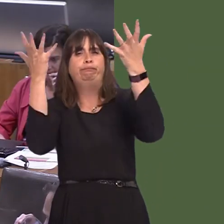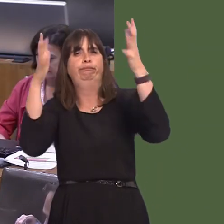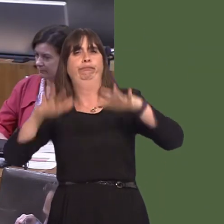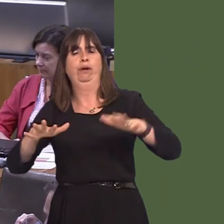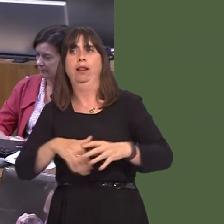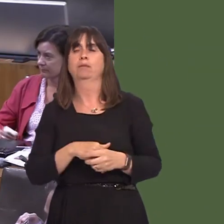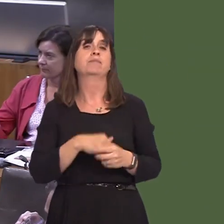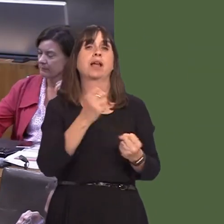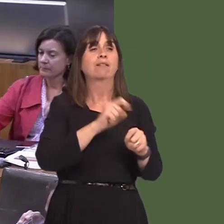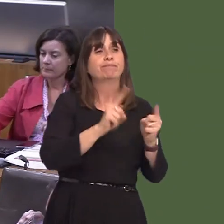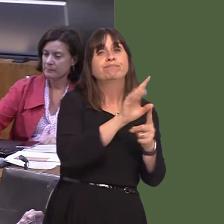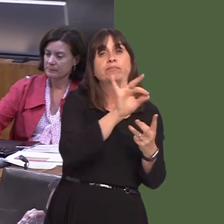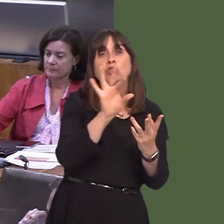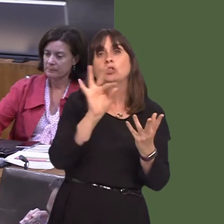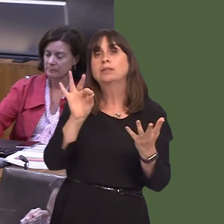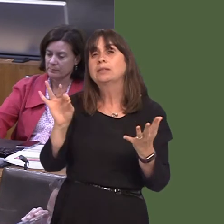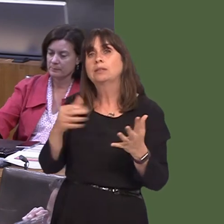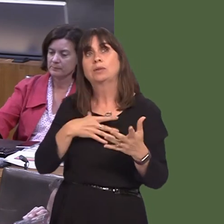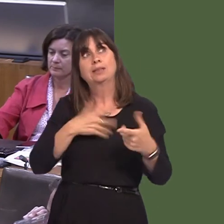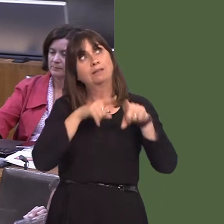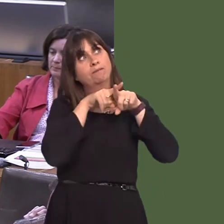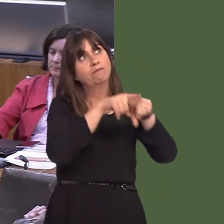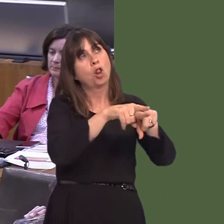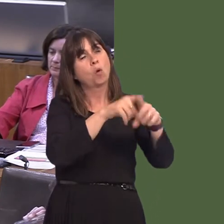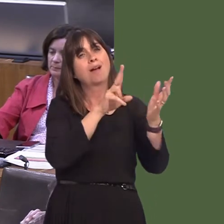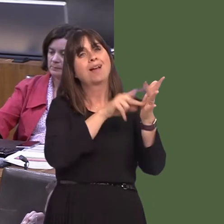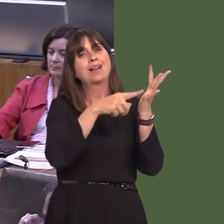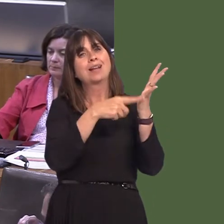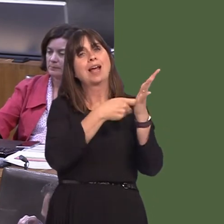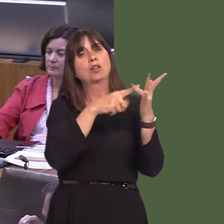or options that will deliver compliance with the legal limits for nitrogen dioxide, in